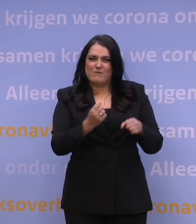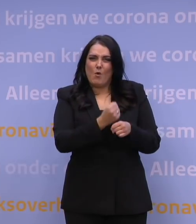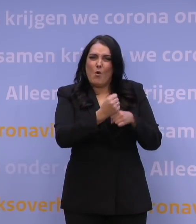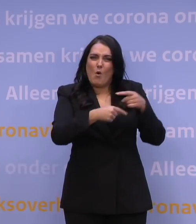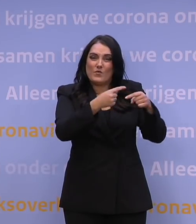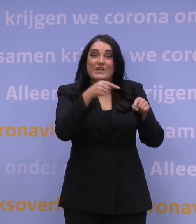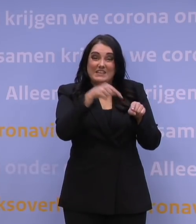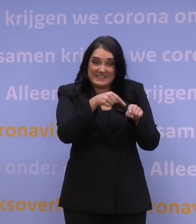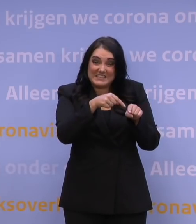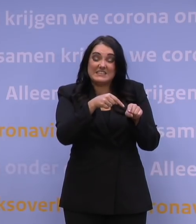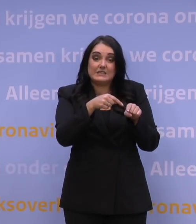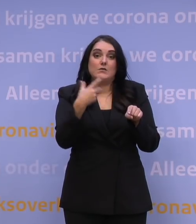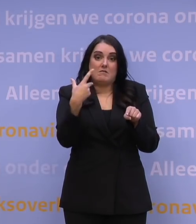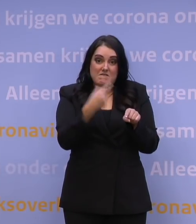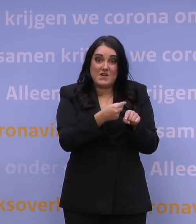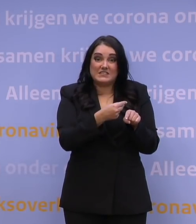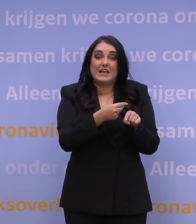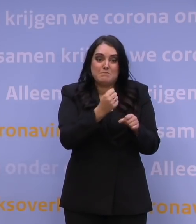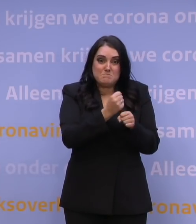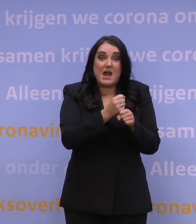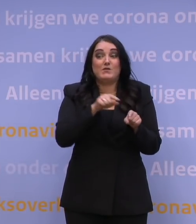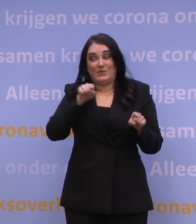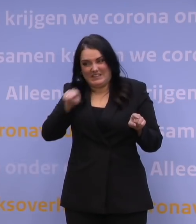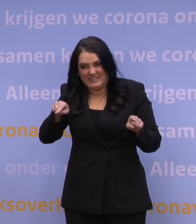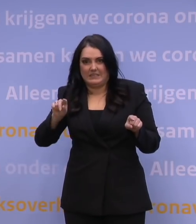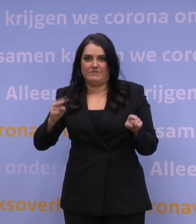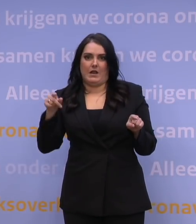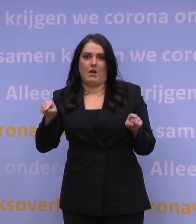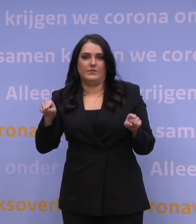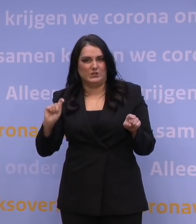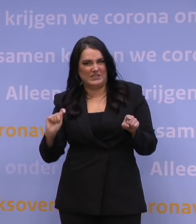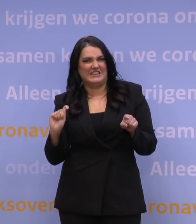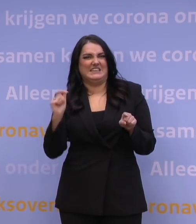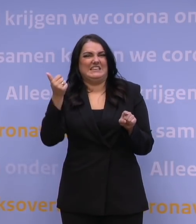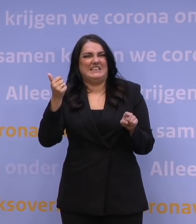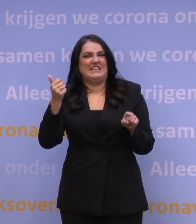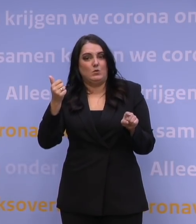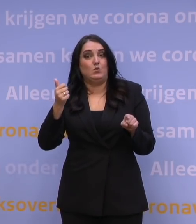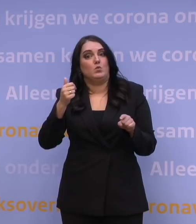tegen ook weer deze variant van het virus. Een nieuwe variant, dus ook een nieuwe variant van het vaccin.